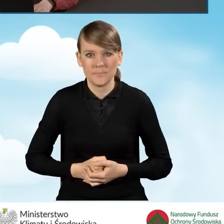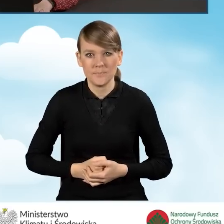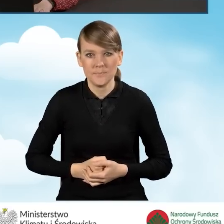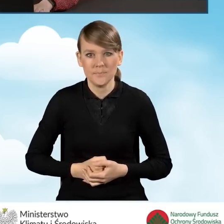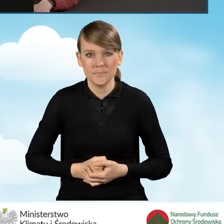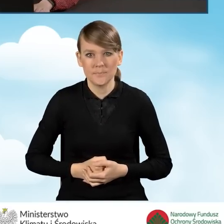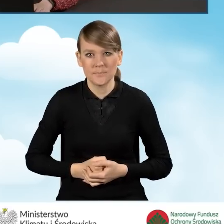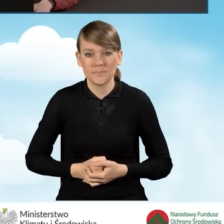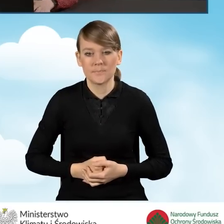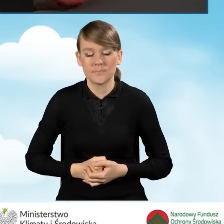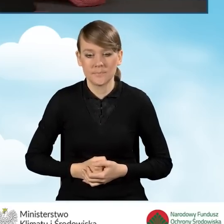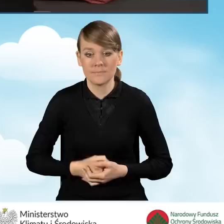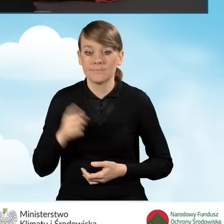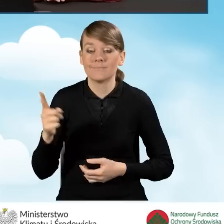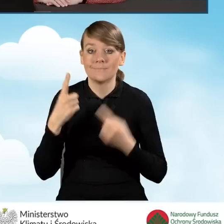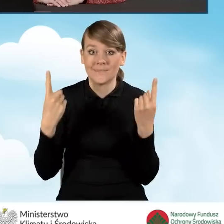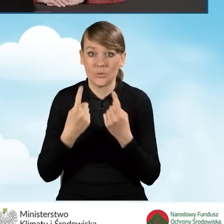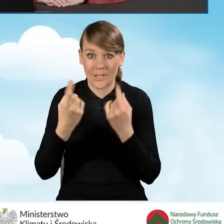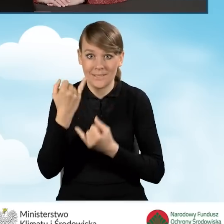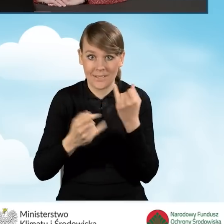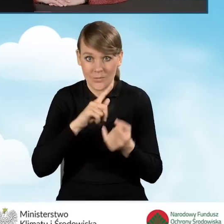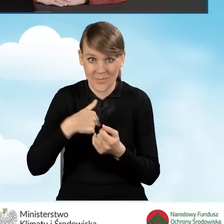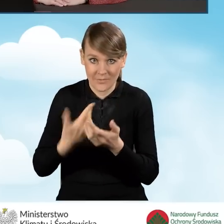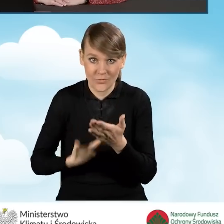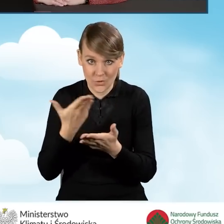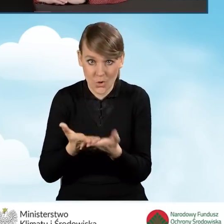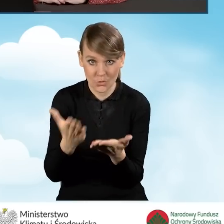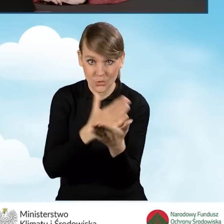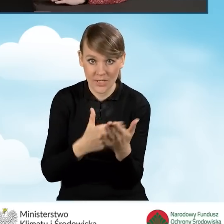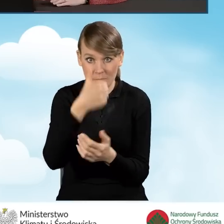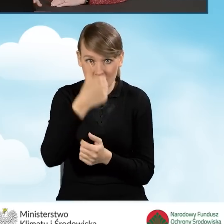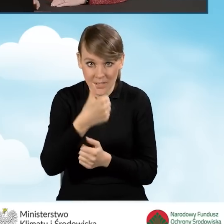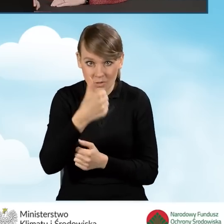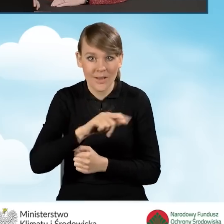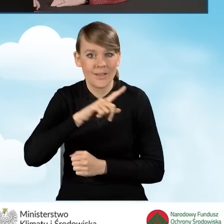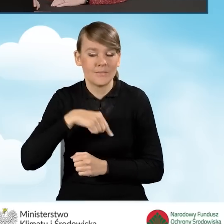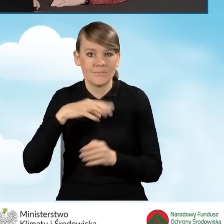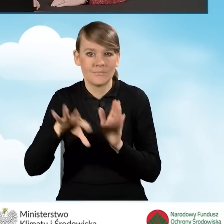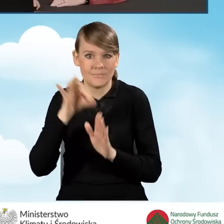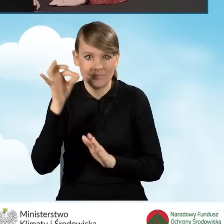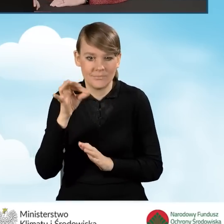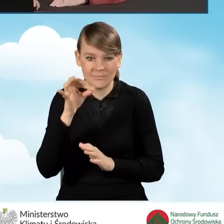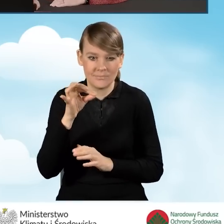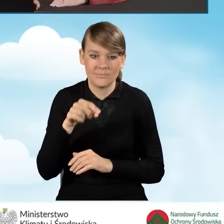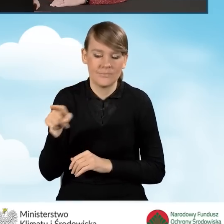Tak więc w sytuacji, kiedy składamy ten wniosek w ramach części pierwszej, wybieramy co najmniej jedno z tych pól,